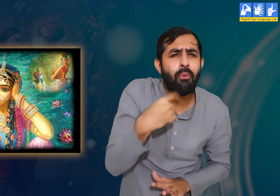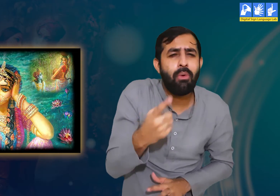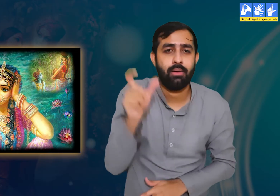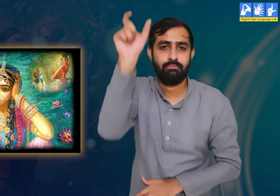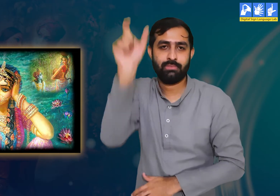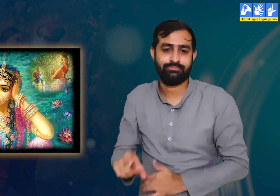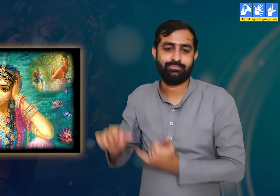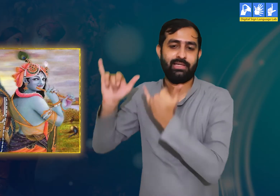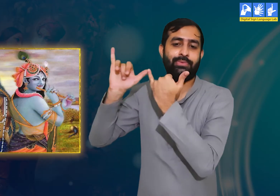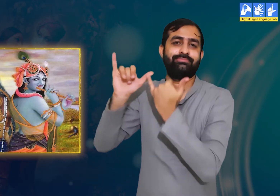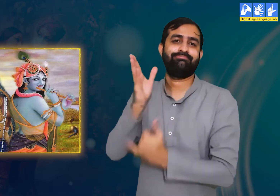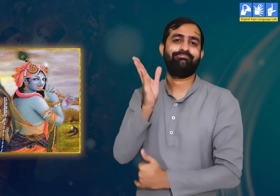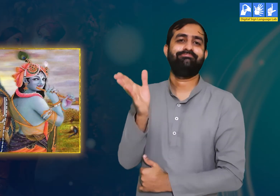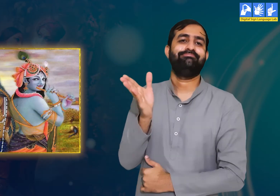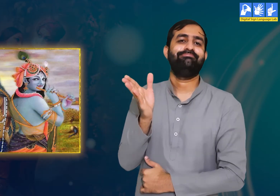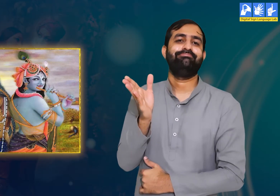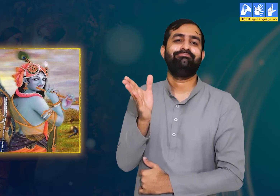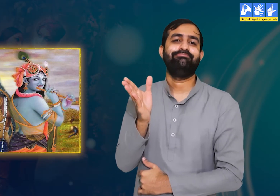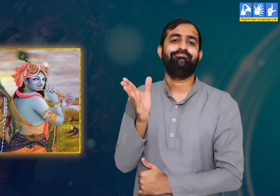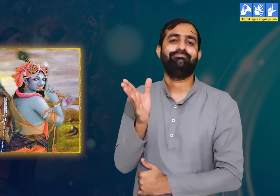उनका स्मरण कर हमें बहुत ही कष्ट हो रहा हैं।